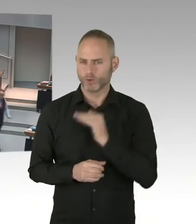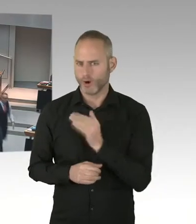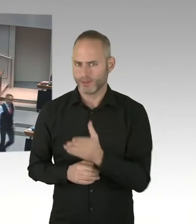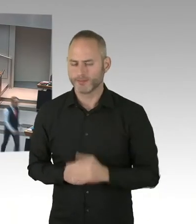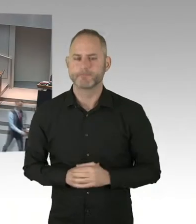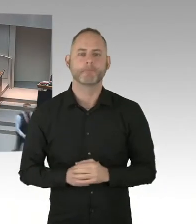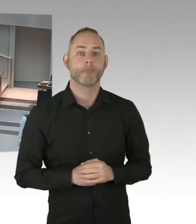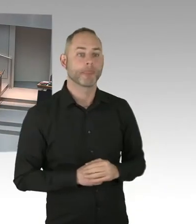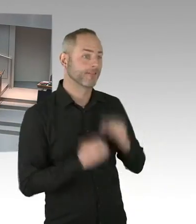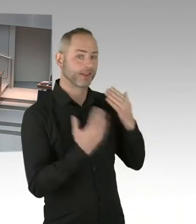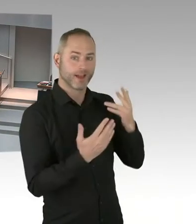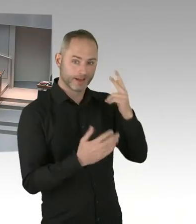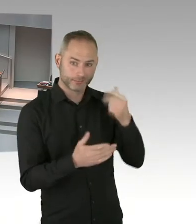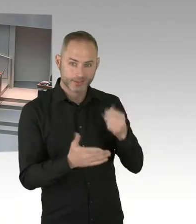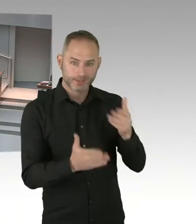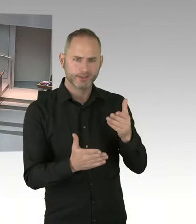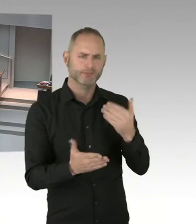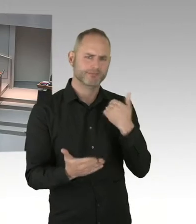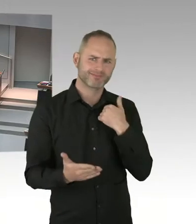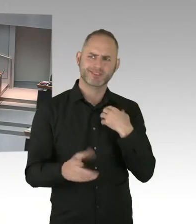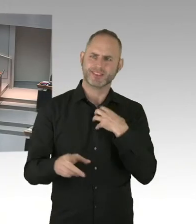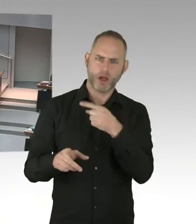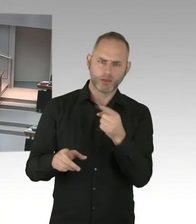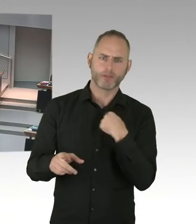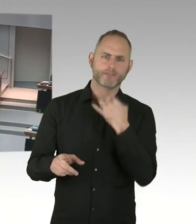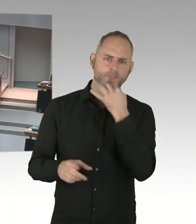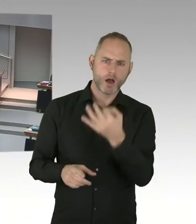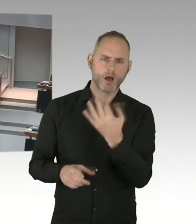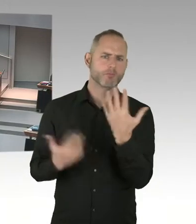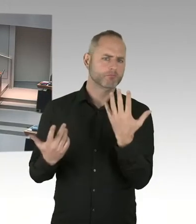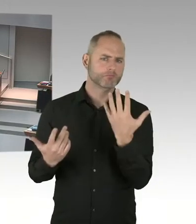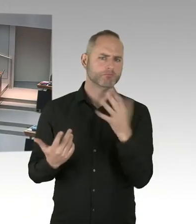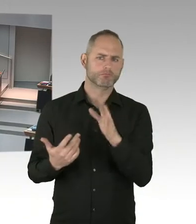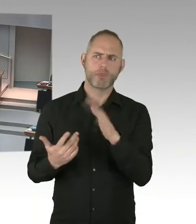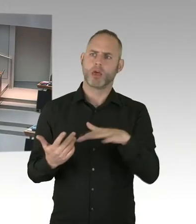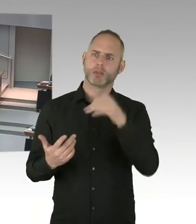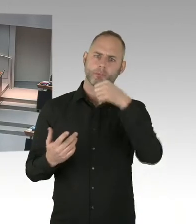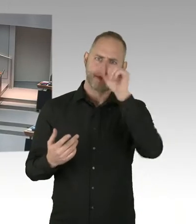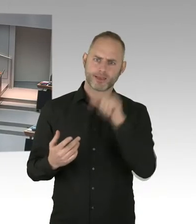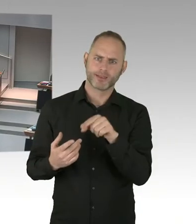sehr geehrter Herr Abgeordnete Schatz. Ja, wir sind zwei Tage vor dem Welt AIDS Tag.